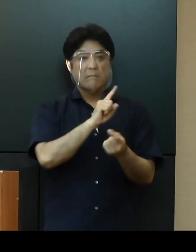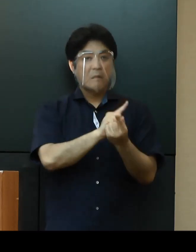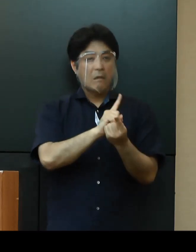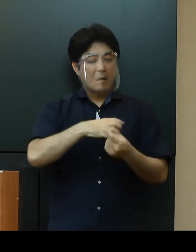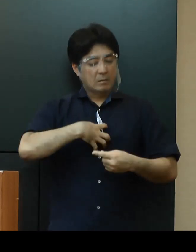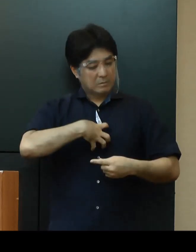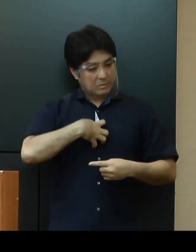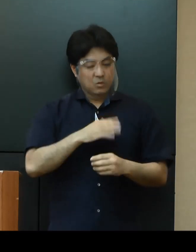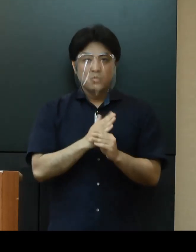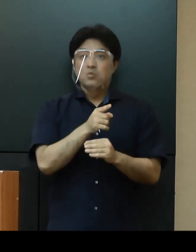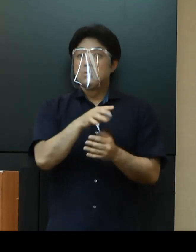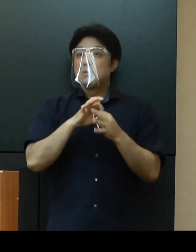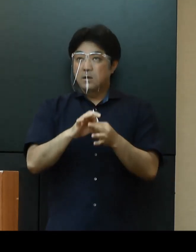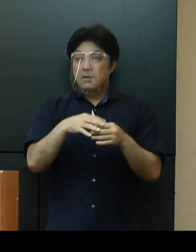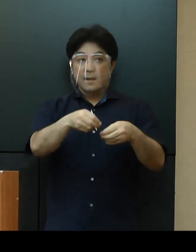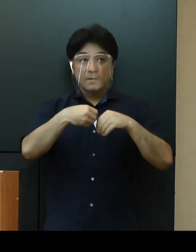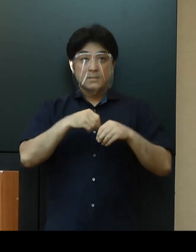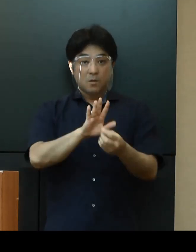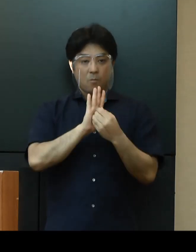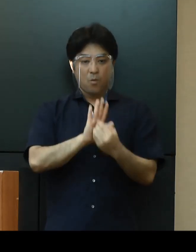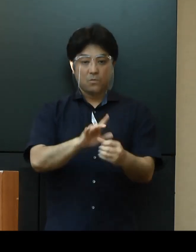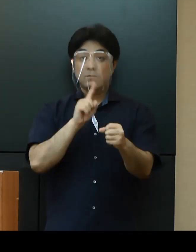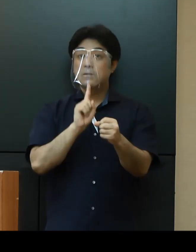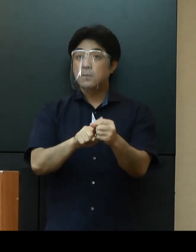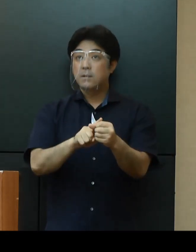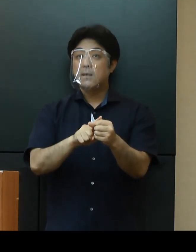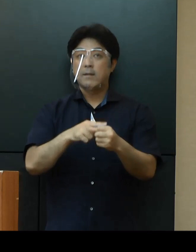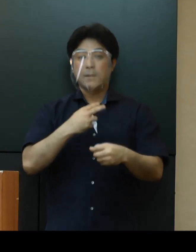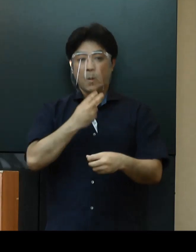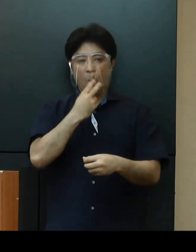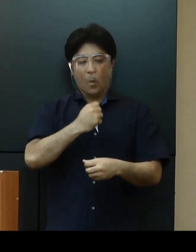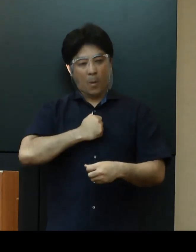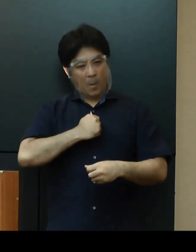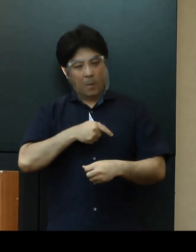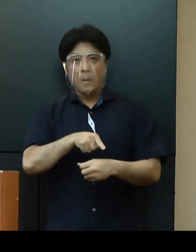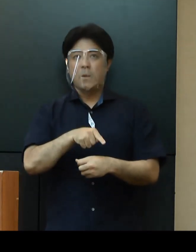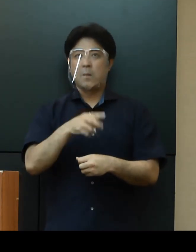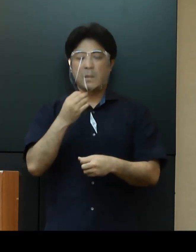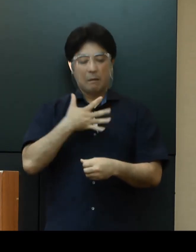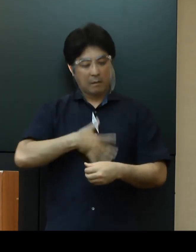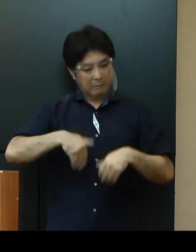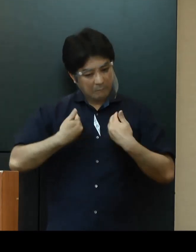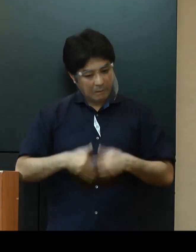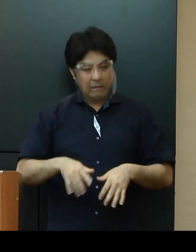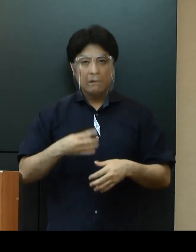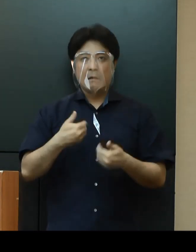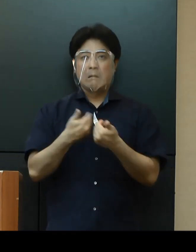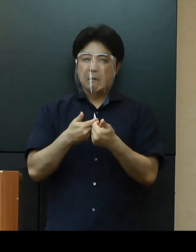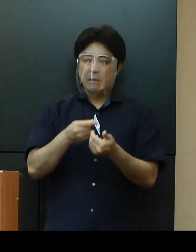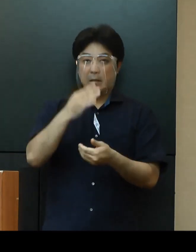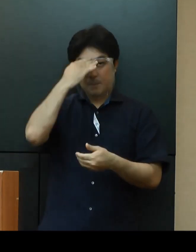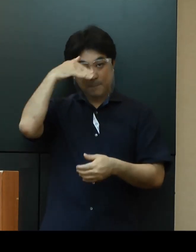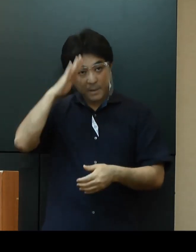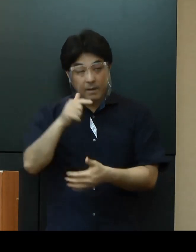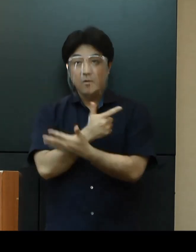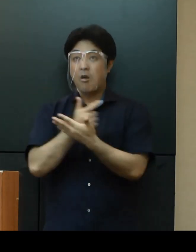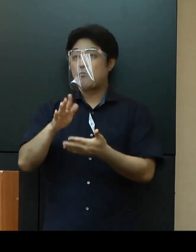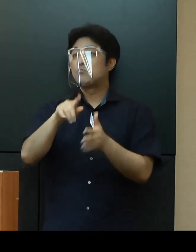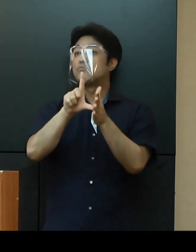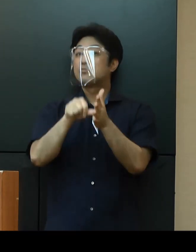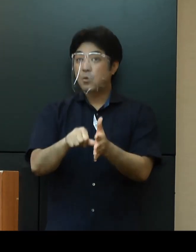感染症を予防するためにも、息苦しさ、強いだるさ、高熱等の症状がある方は、まずは事前に